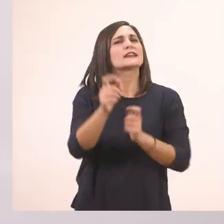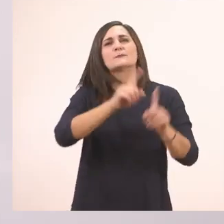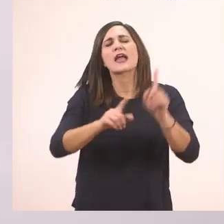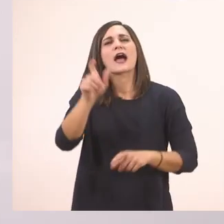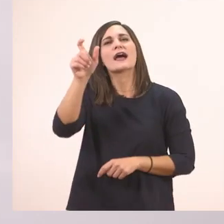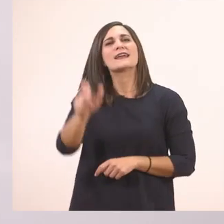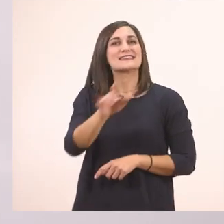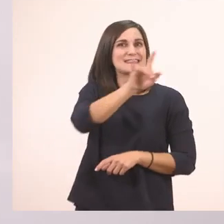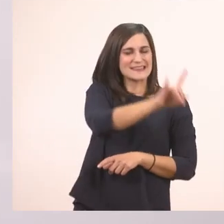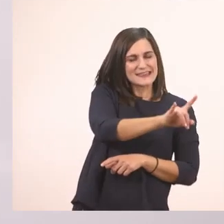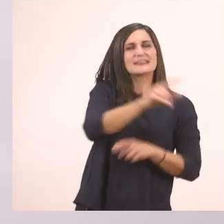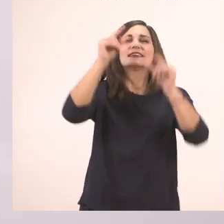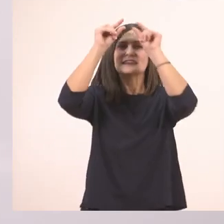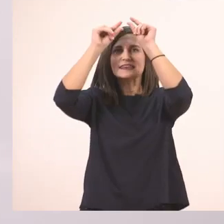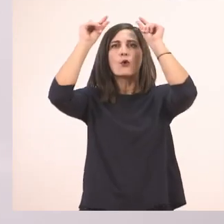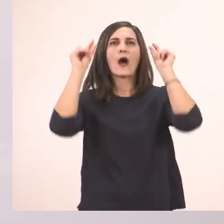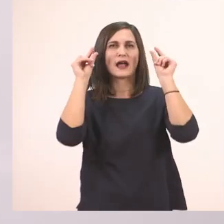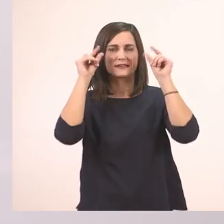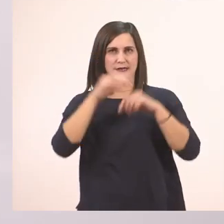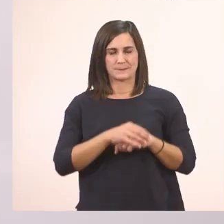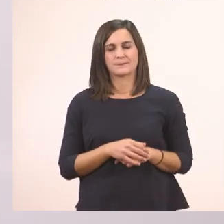Η Ιωάννα.